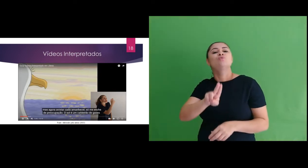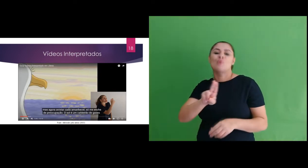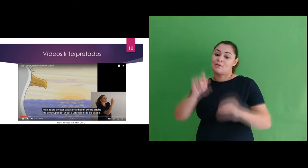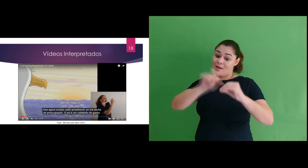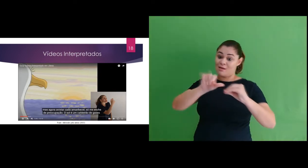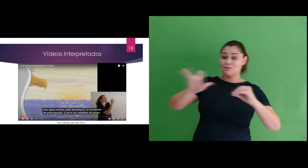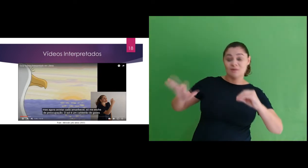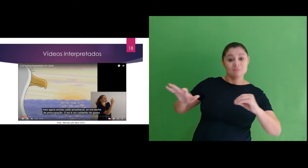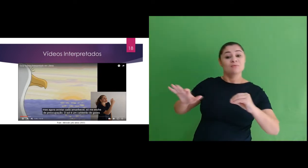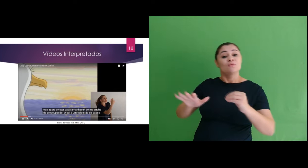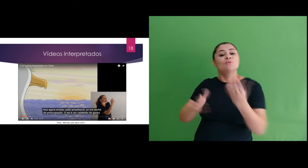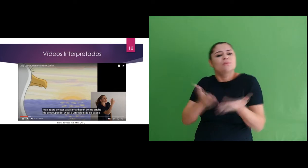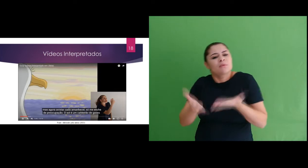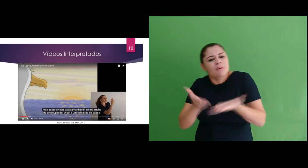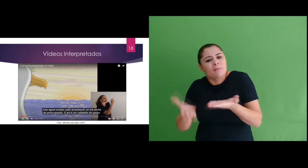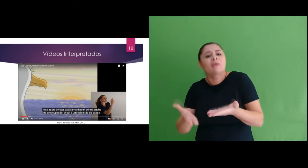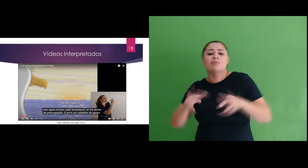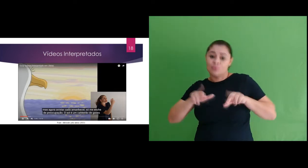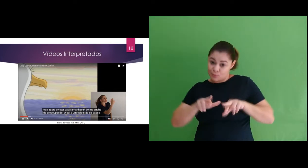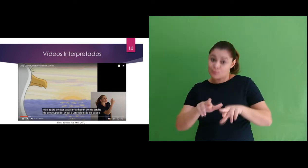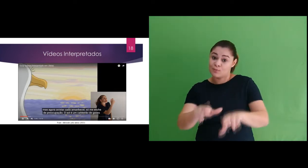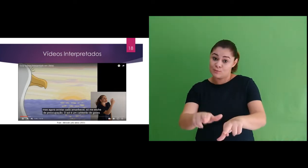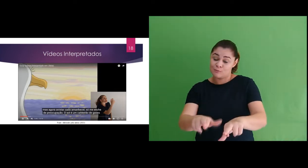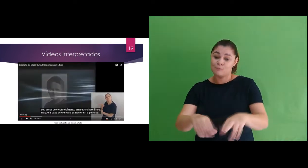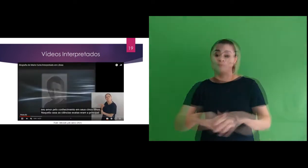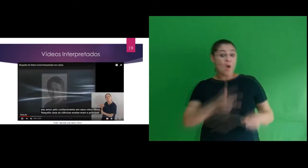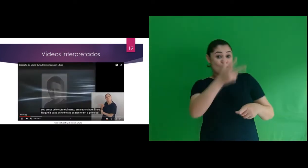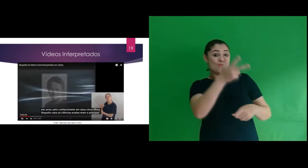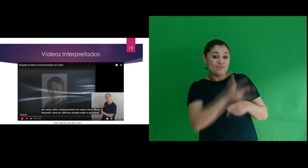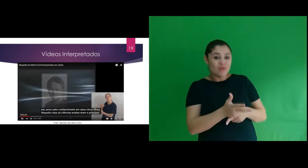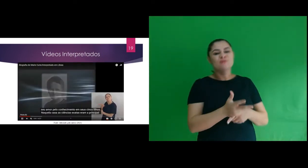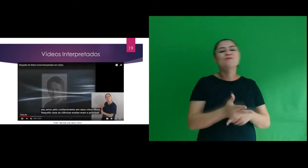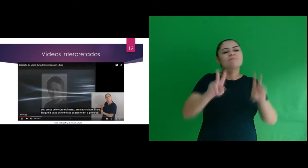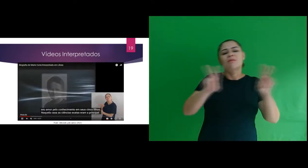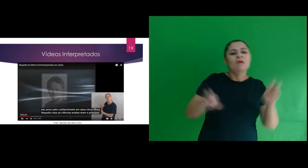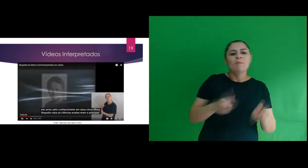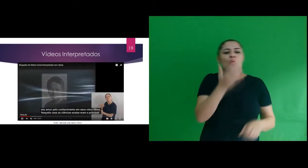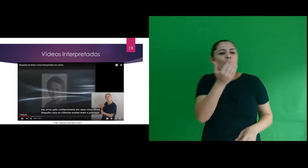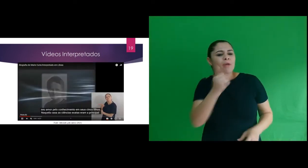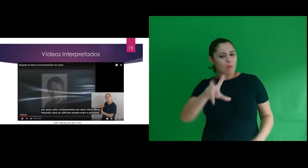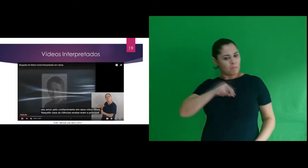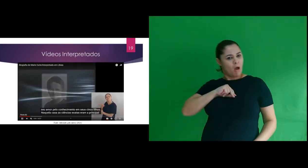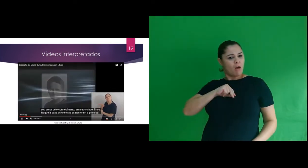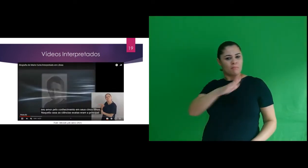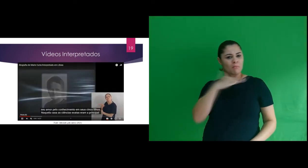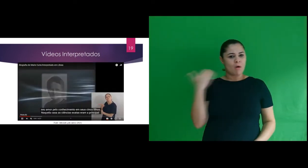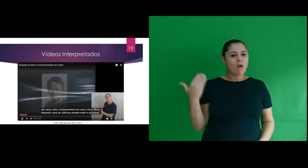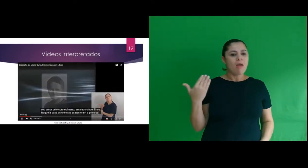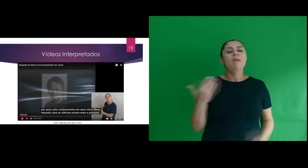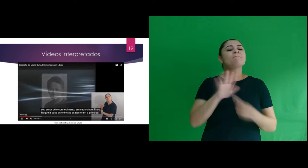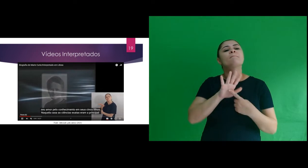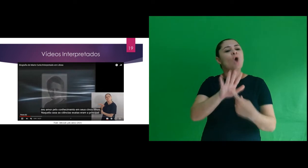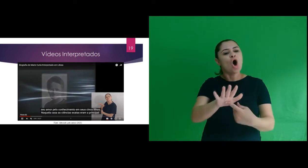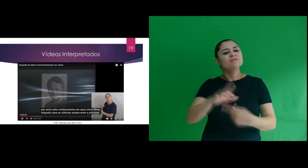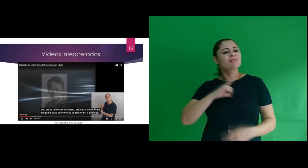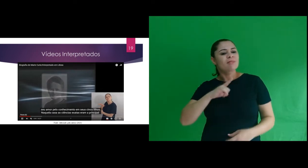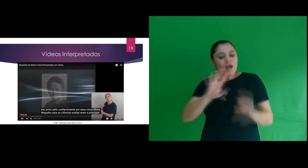e uso no tratamento do câncer. o vídeo Alimentos podem te matar? destaca sobre substâncias